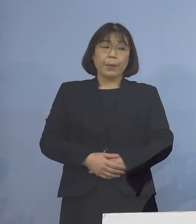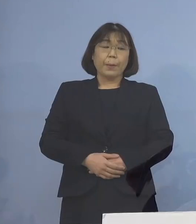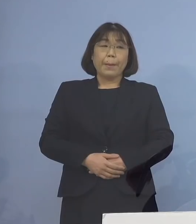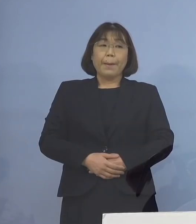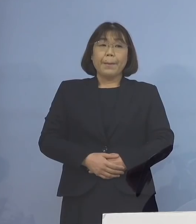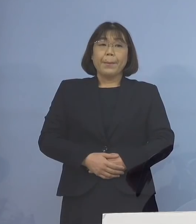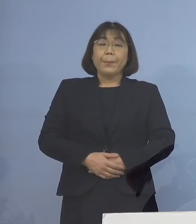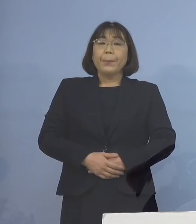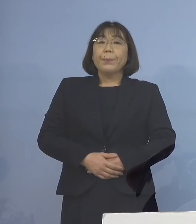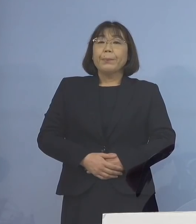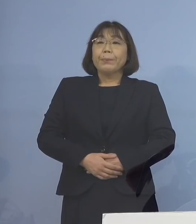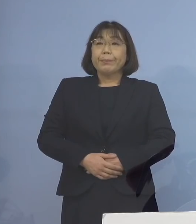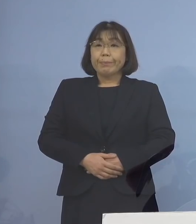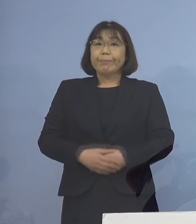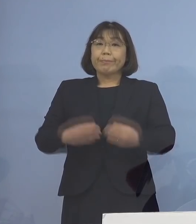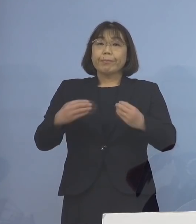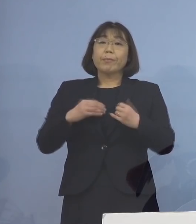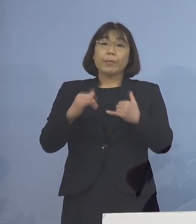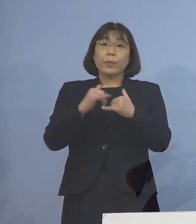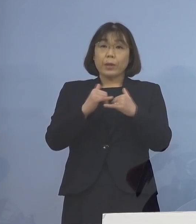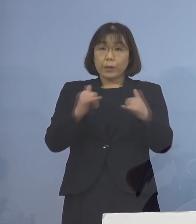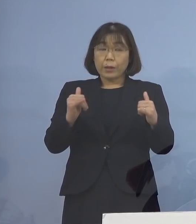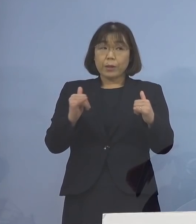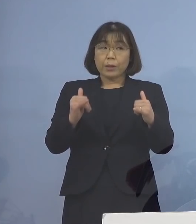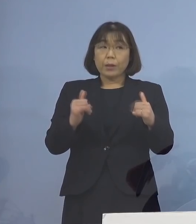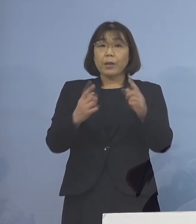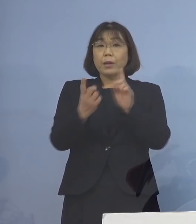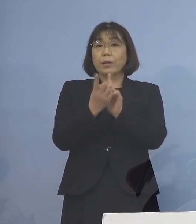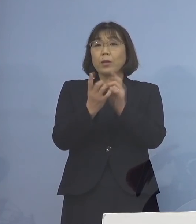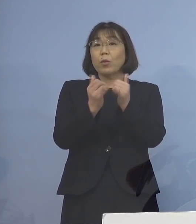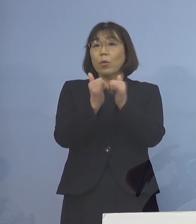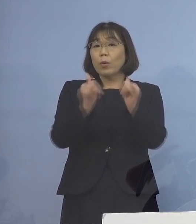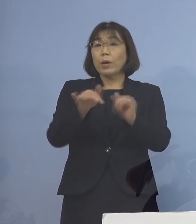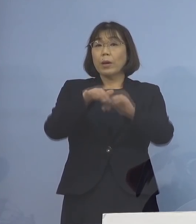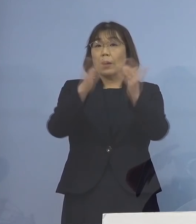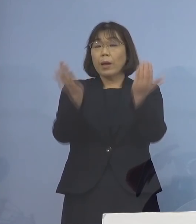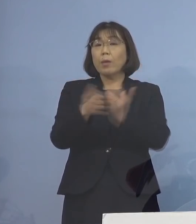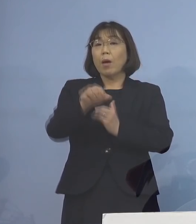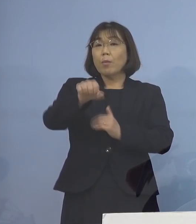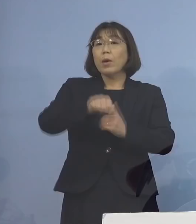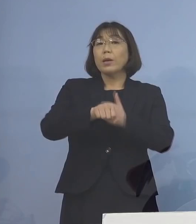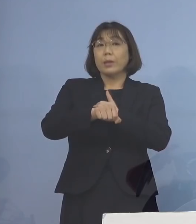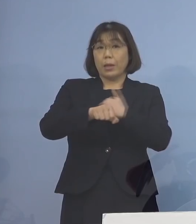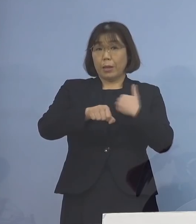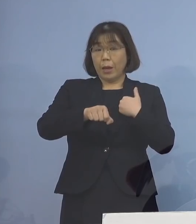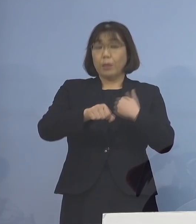なお感染者と接触した方は 全て把握されていることから